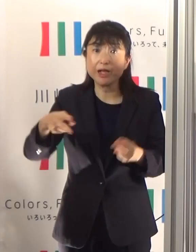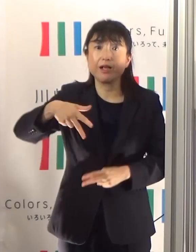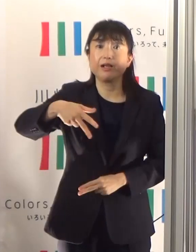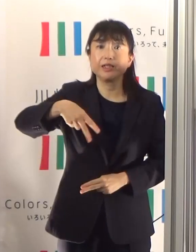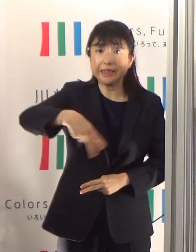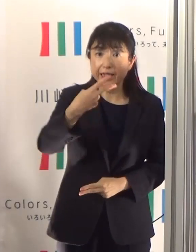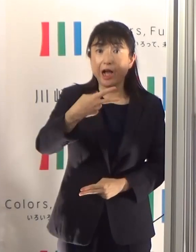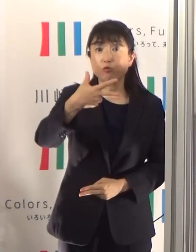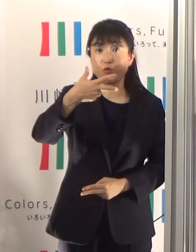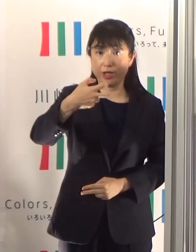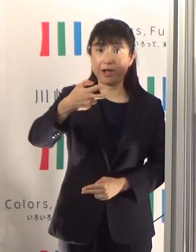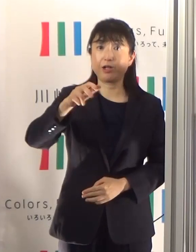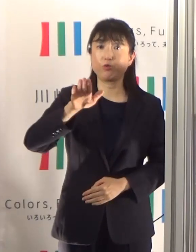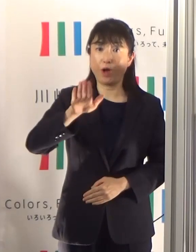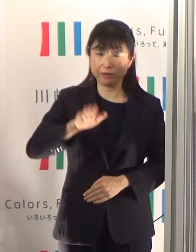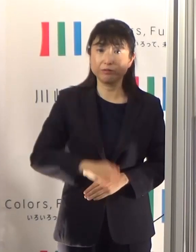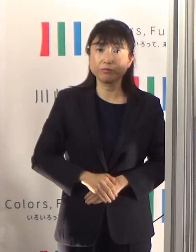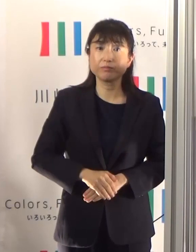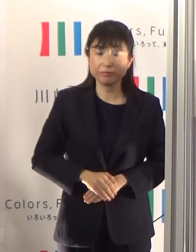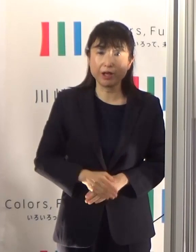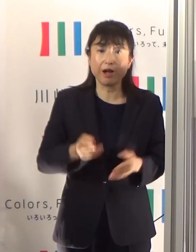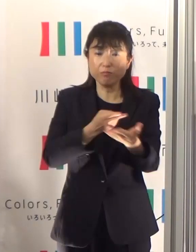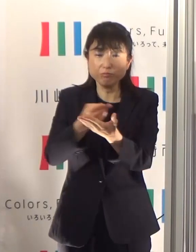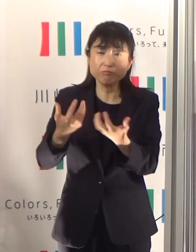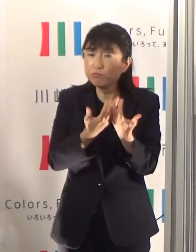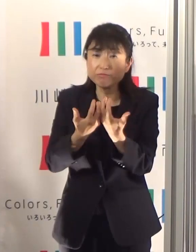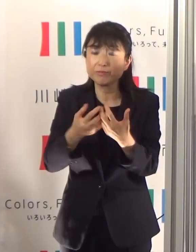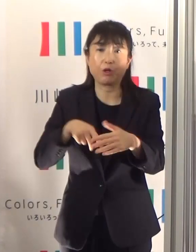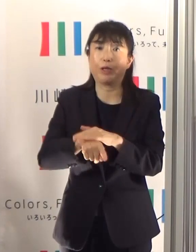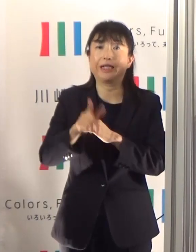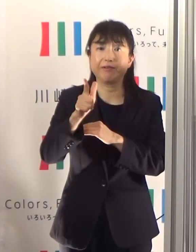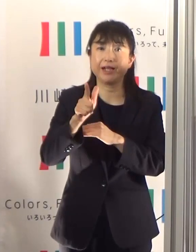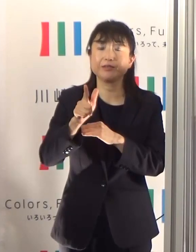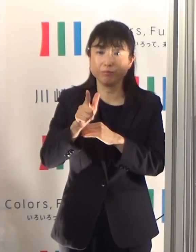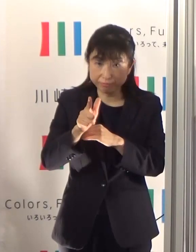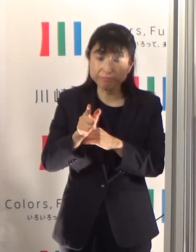ひっ迫している状況ではなく、しっかりと十分に確保できているということをお伝えしたいと思います